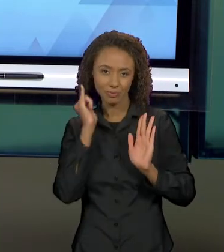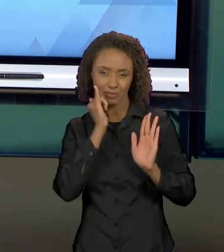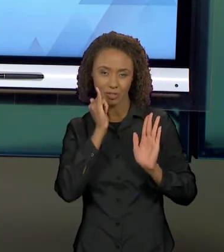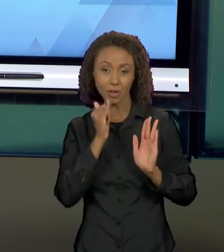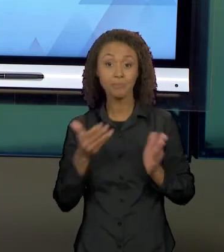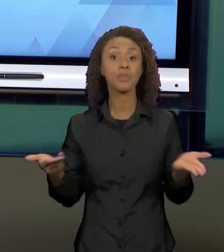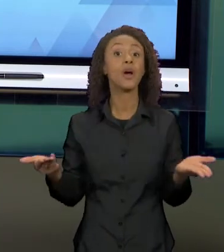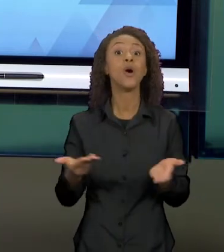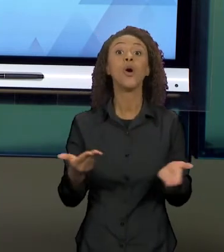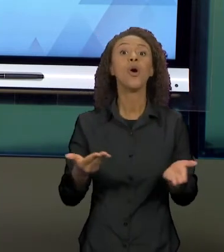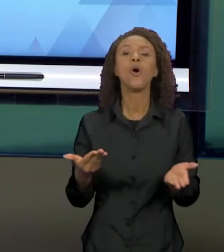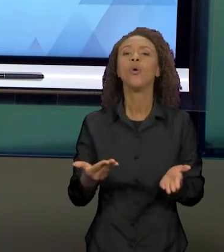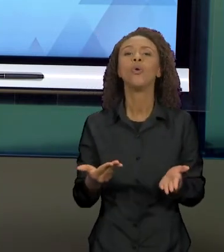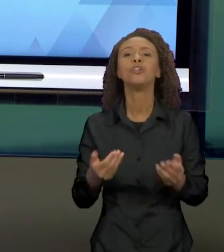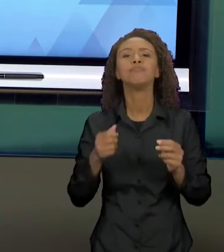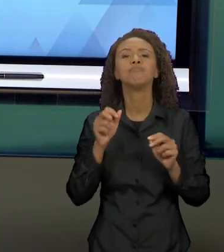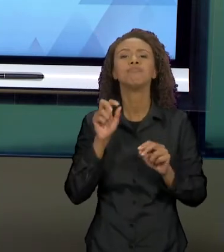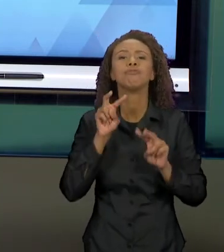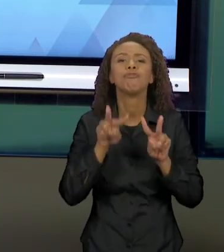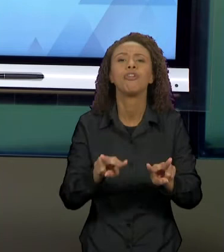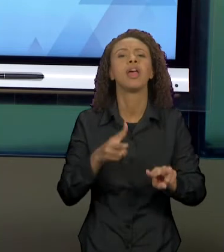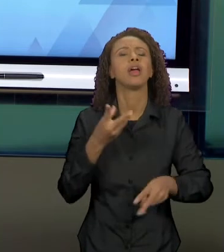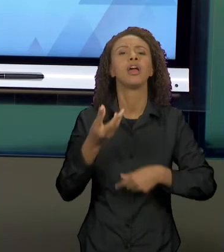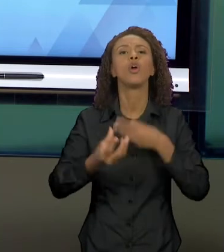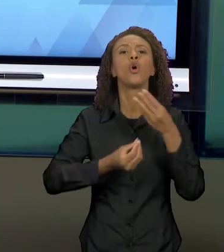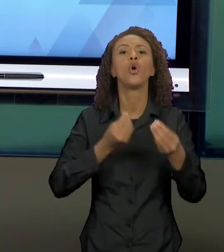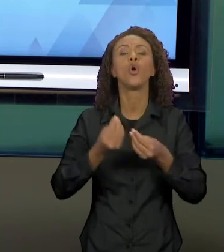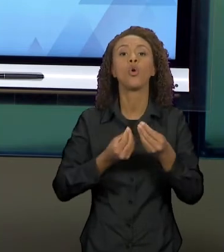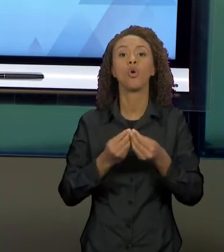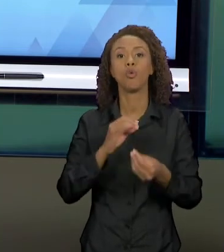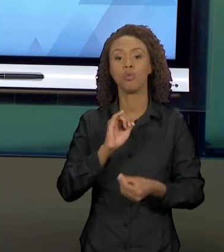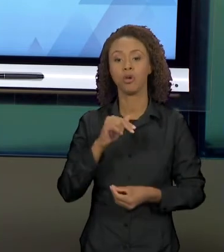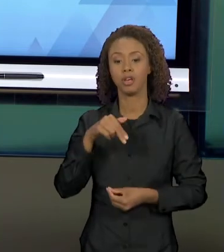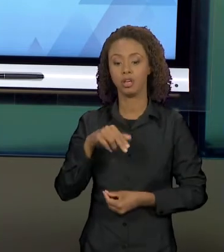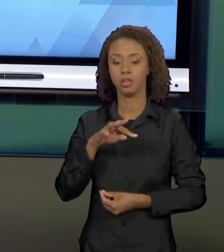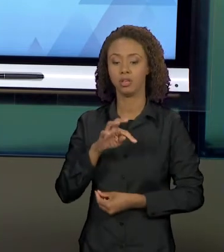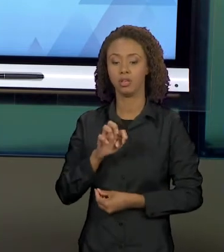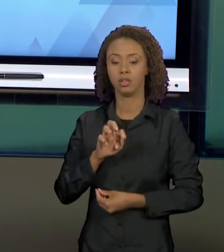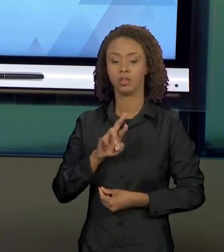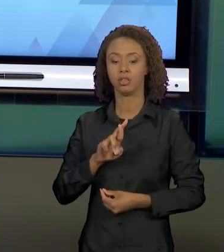INTERTEXTUALIDADE CONSTRÓI DIÁLOGOS ENTRE OS